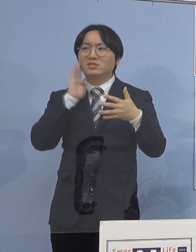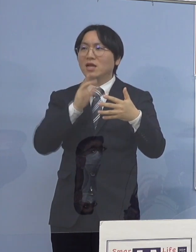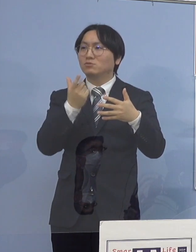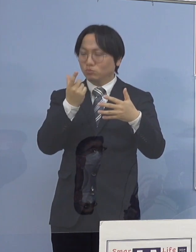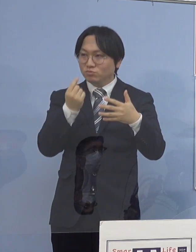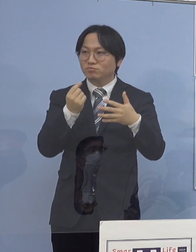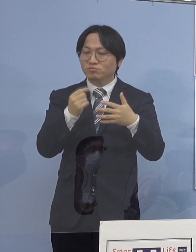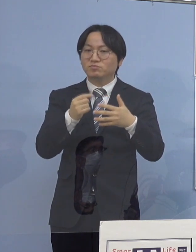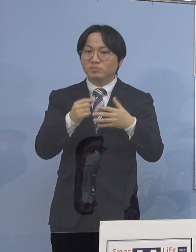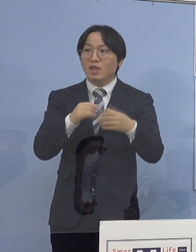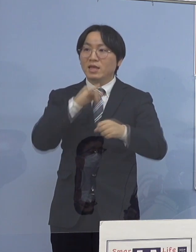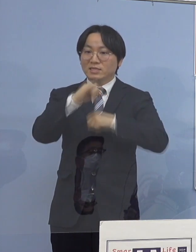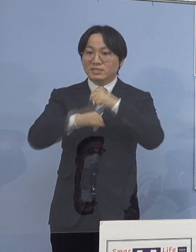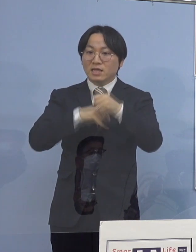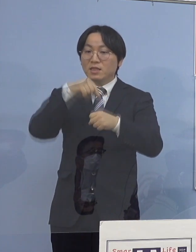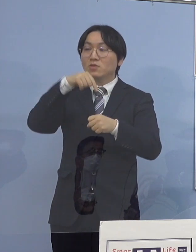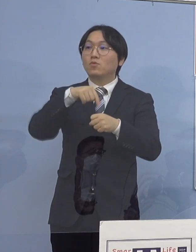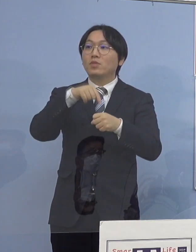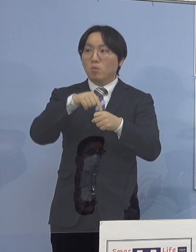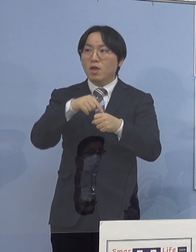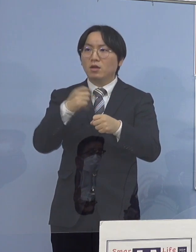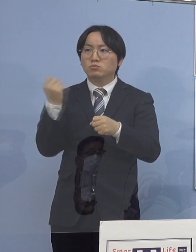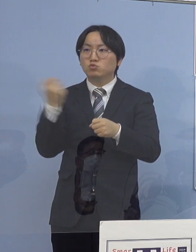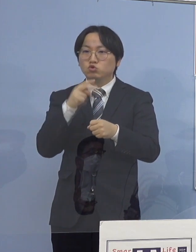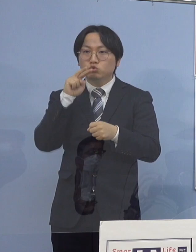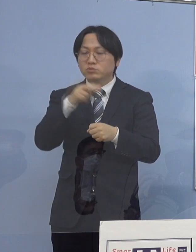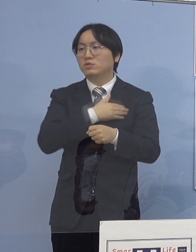これを活用してすぐ見ることが出来ますので